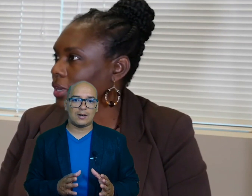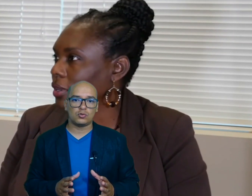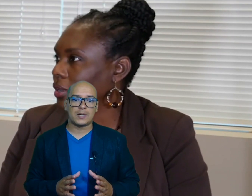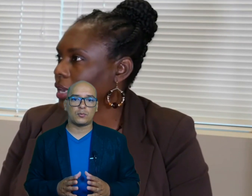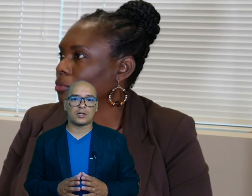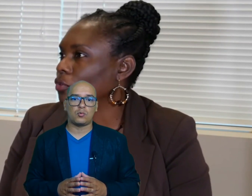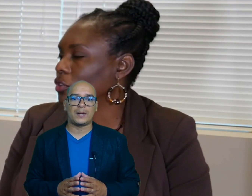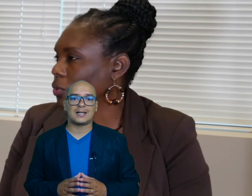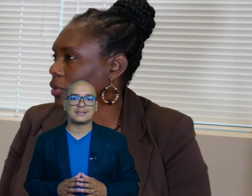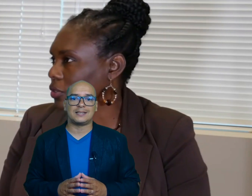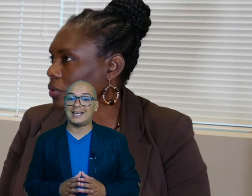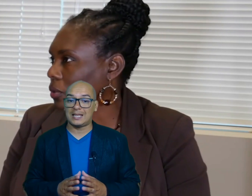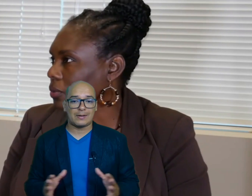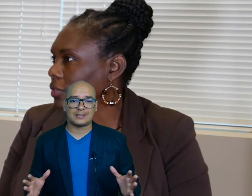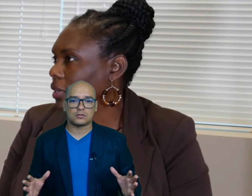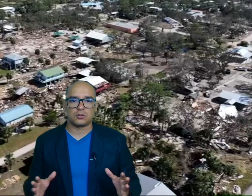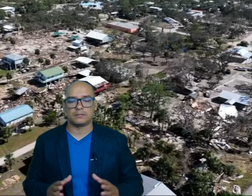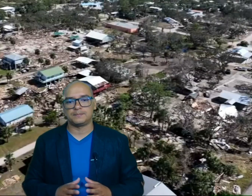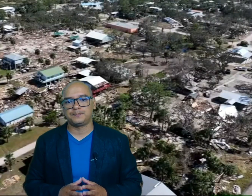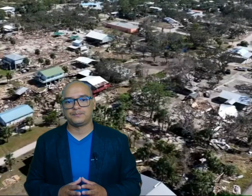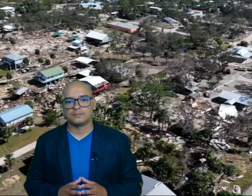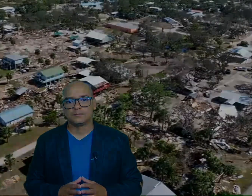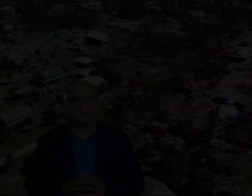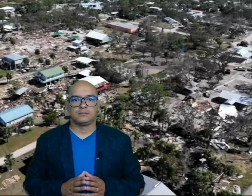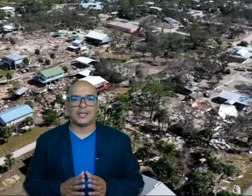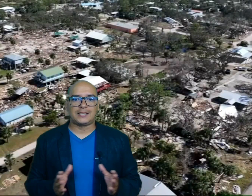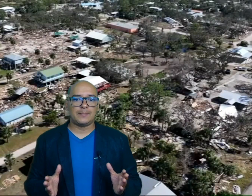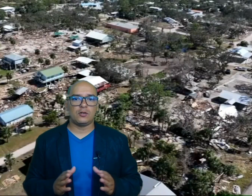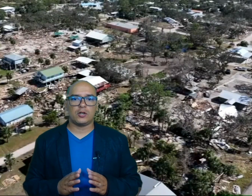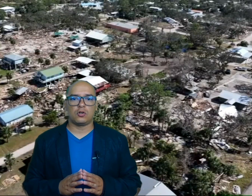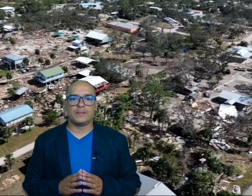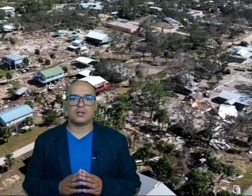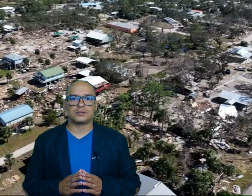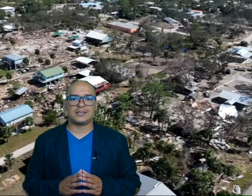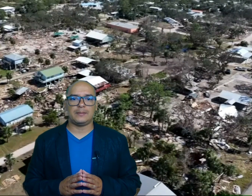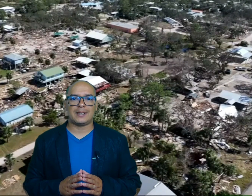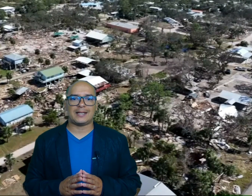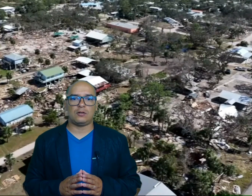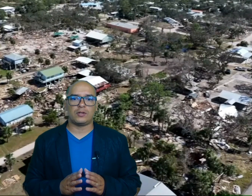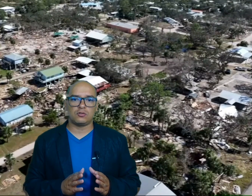lucha por recuperarse de la devastación en términos económicos se estima que los daños